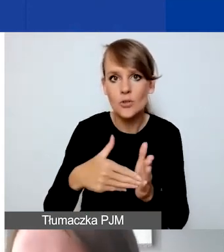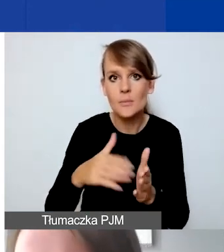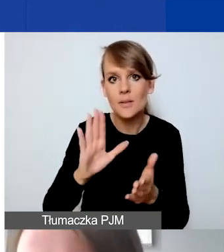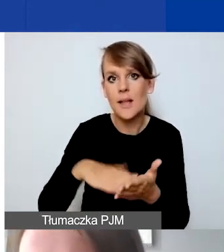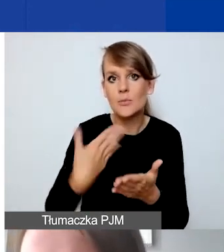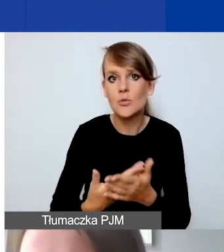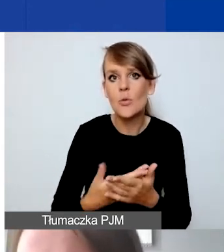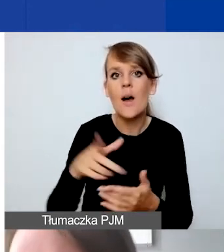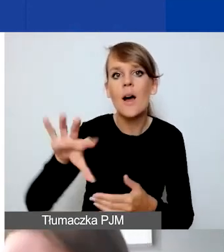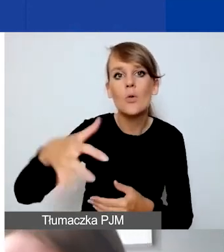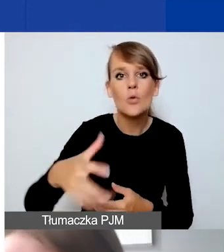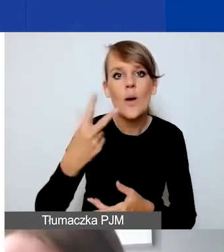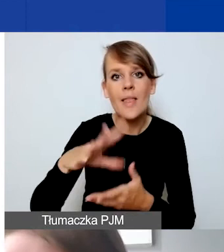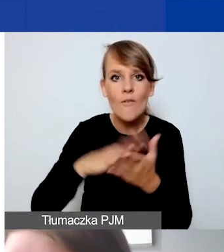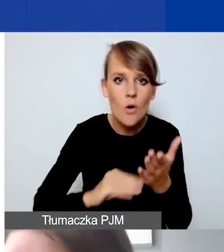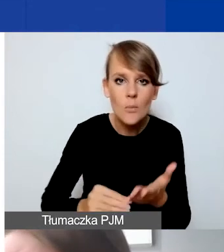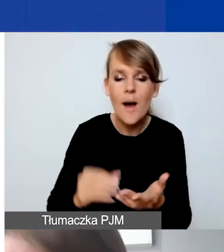jak grupy nieformalne albo niektóre instytucje,